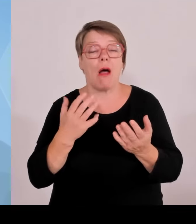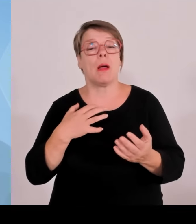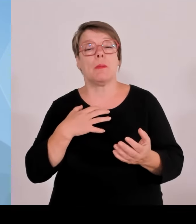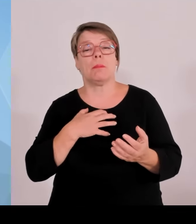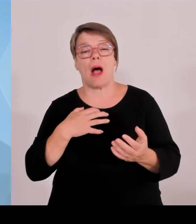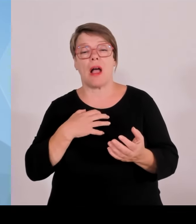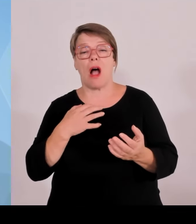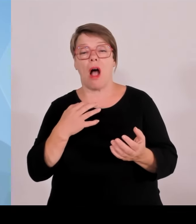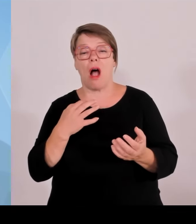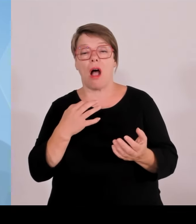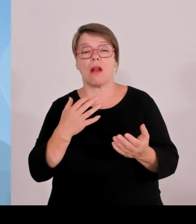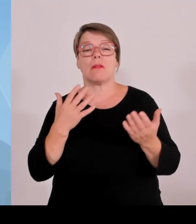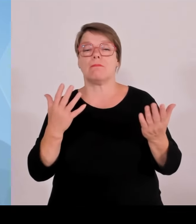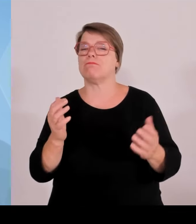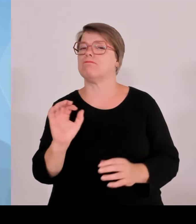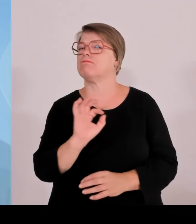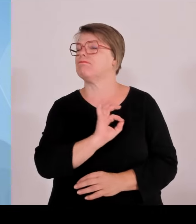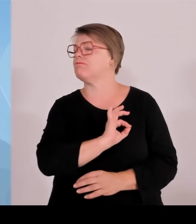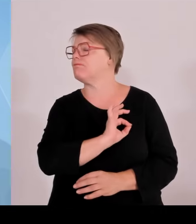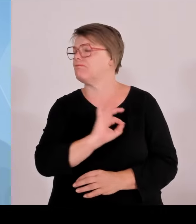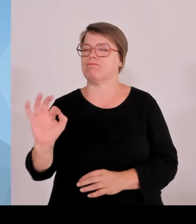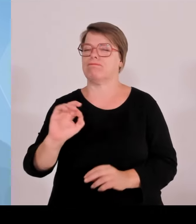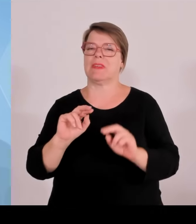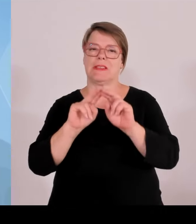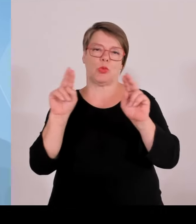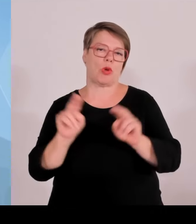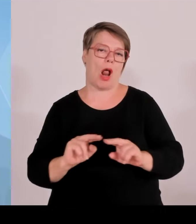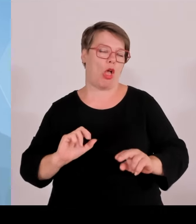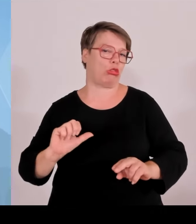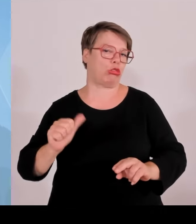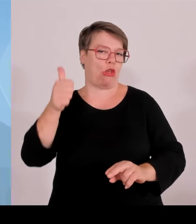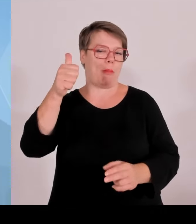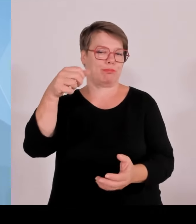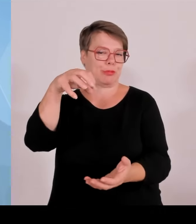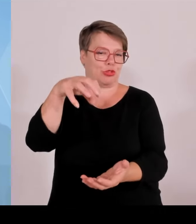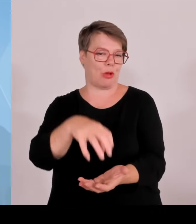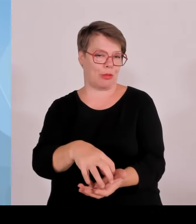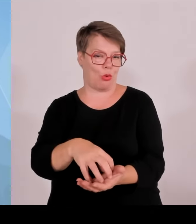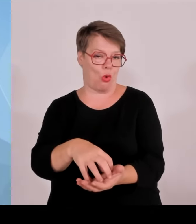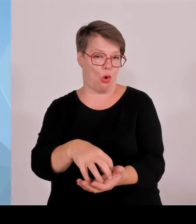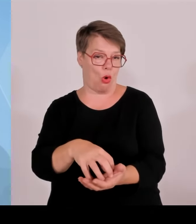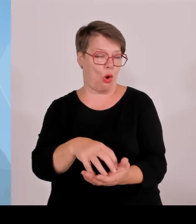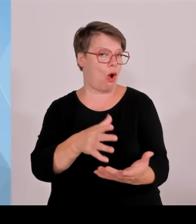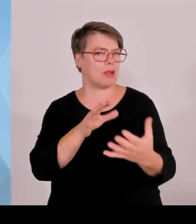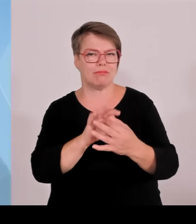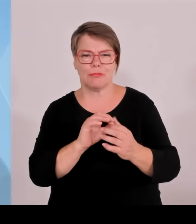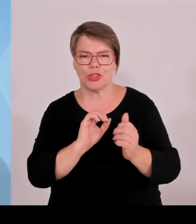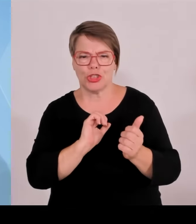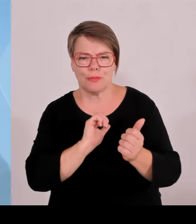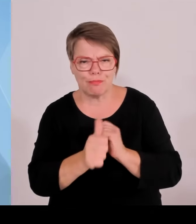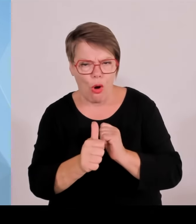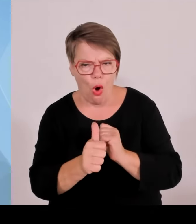erstklassiger Wissenschaftsstandort. Wozu natürlich die beiden Kollegen und Aiwanger Markus Blume